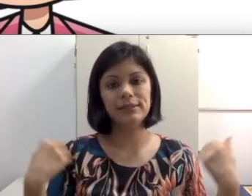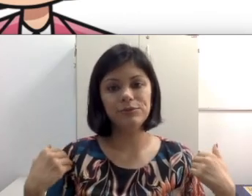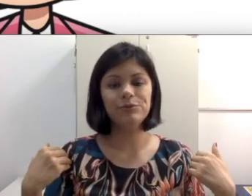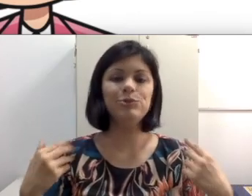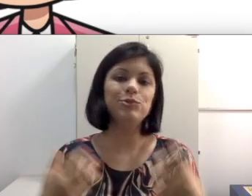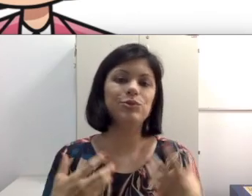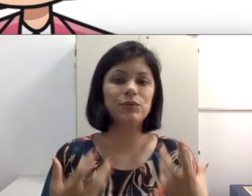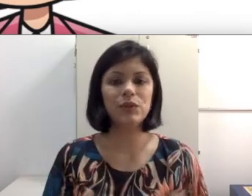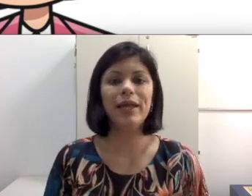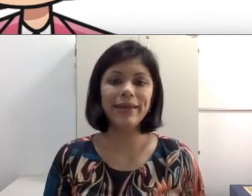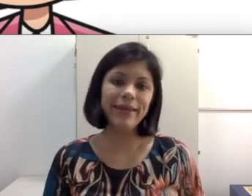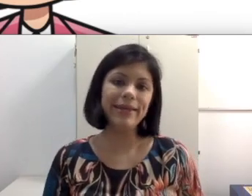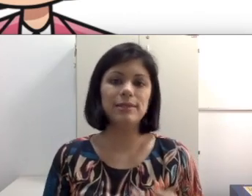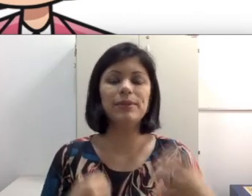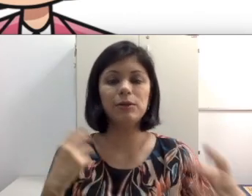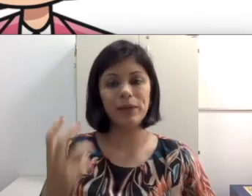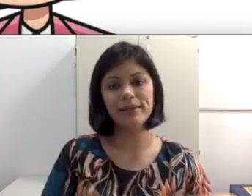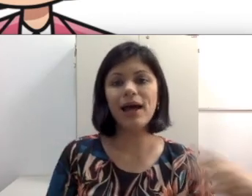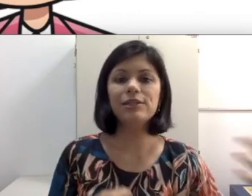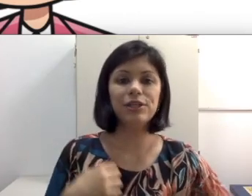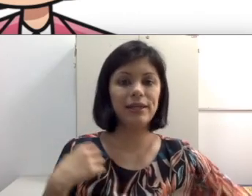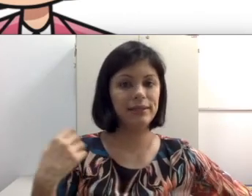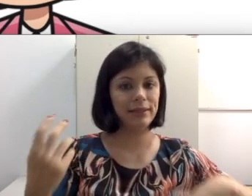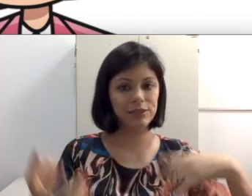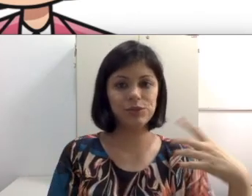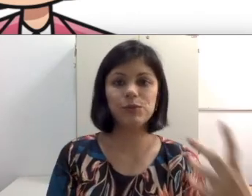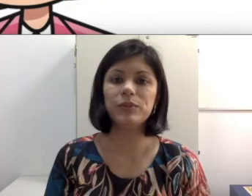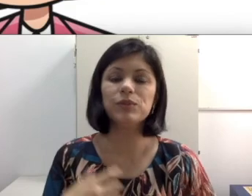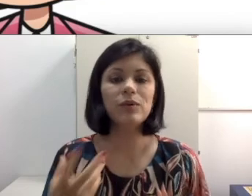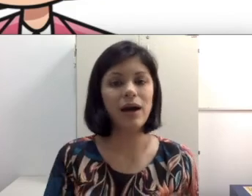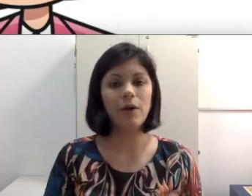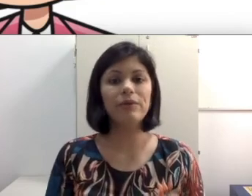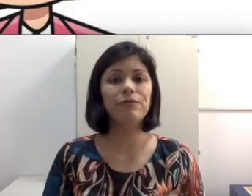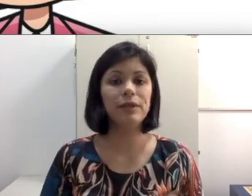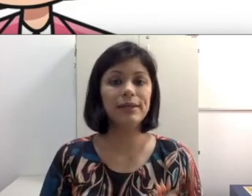no fundo junto com os coleguinhas porque está numa idade que quer interagir com o pessoal,